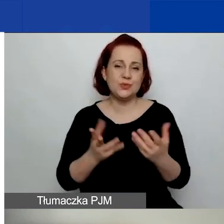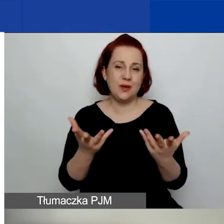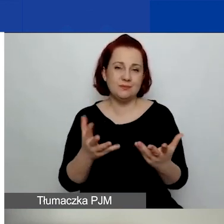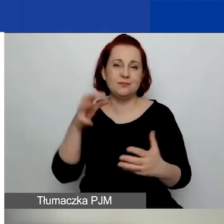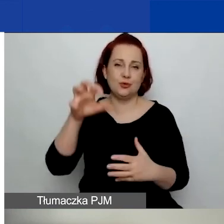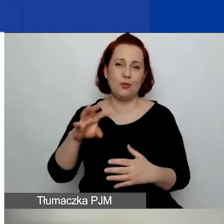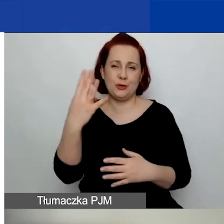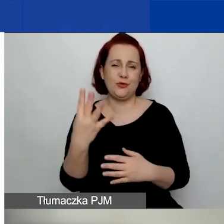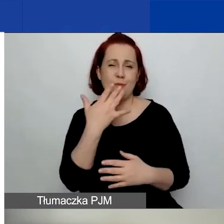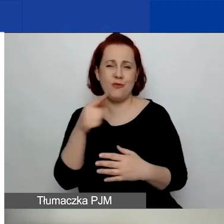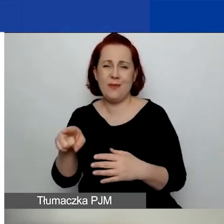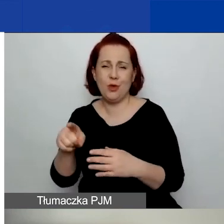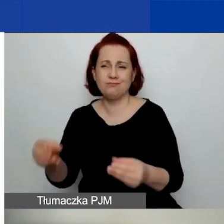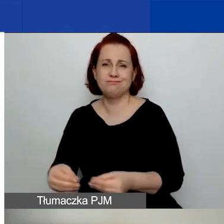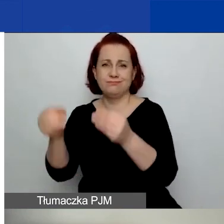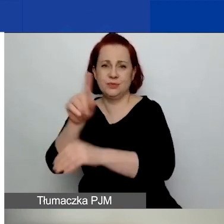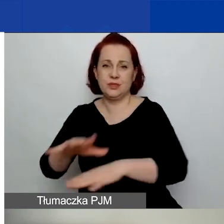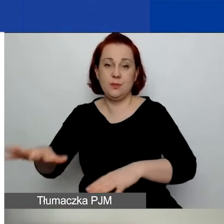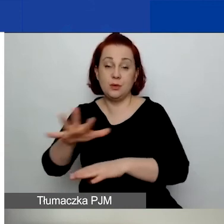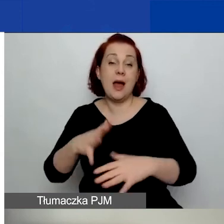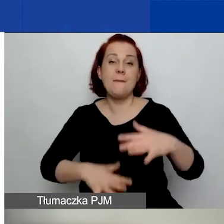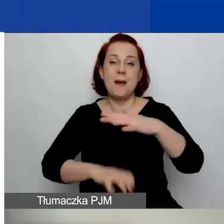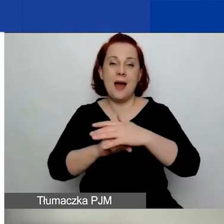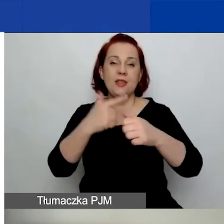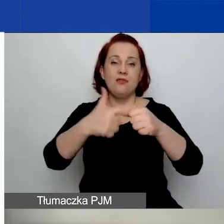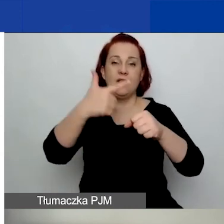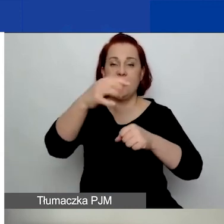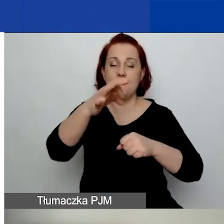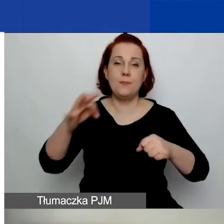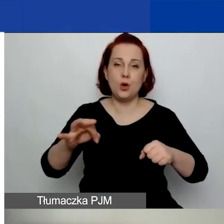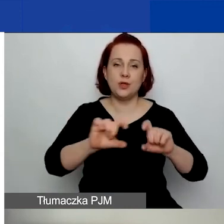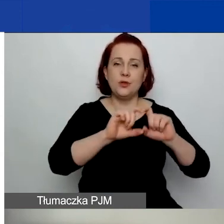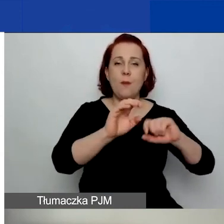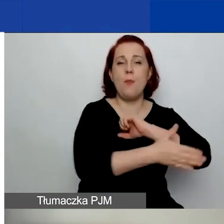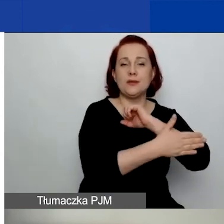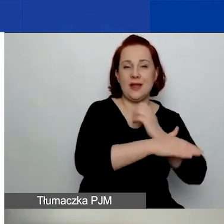o czym mówiłam. To maksymalnie 22% kwoty podstawowego grantu,